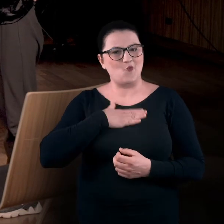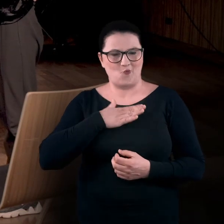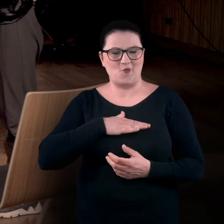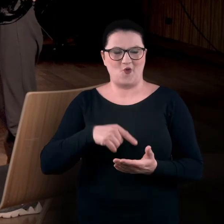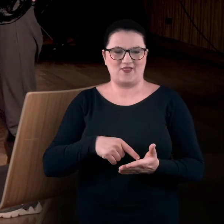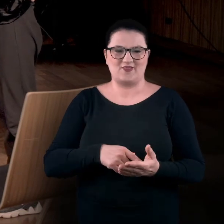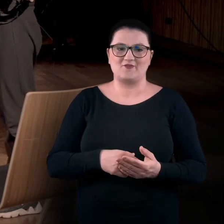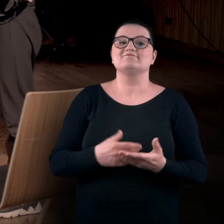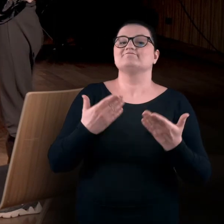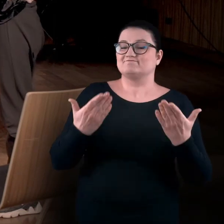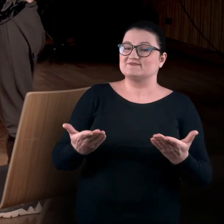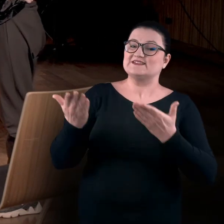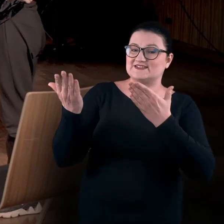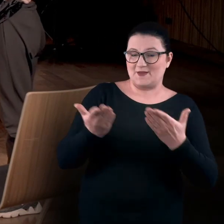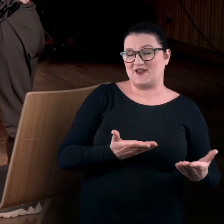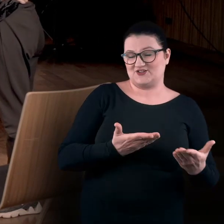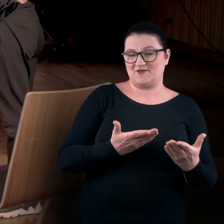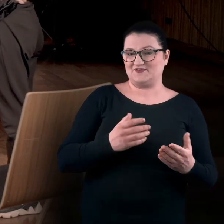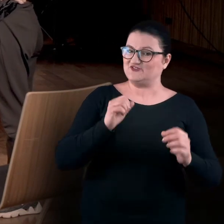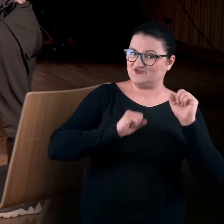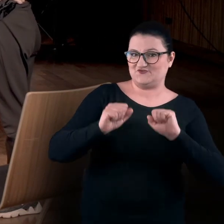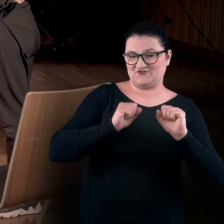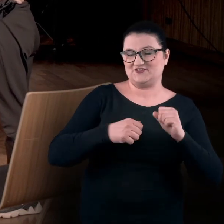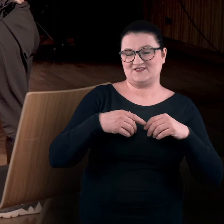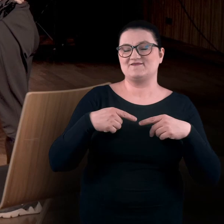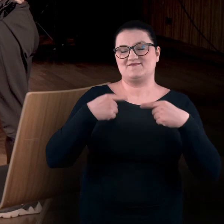Zatem zapraszamy Was do odtworzenia kolejnych nagrań.